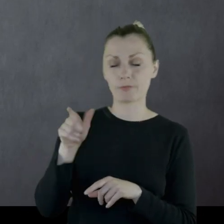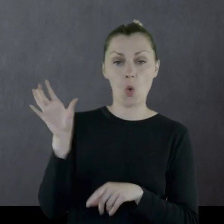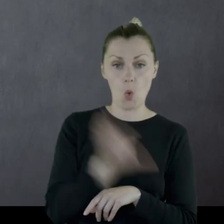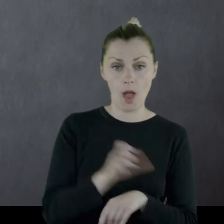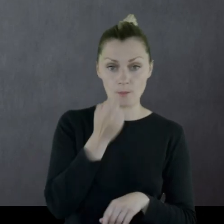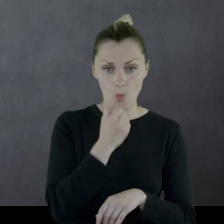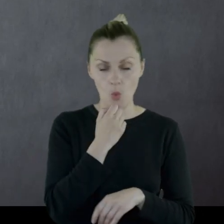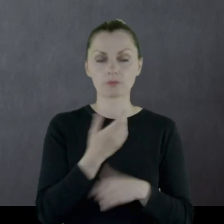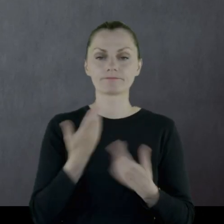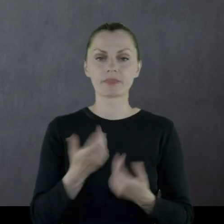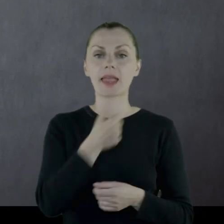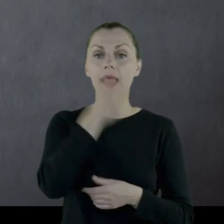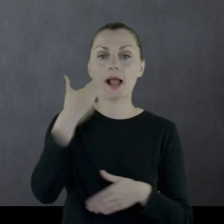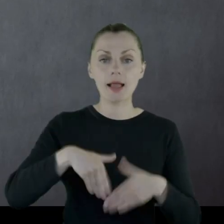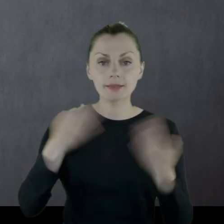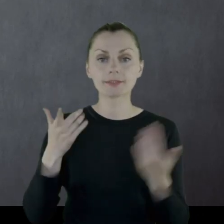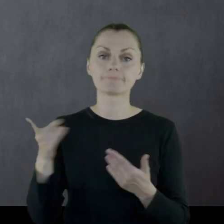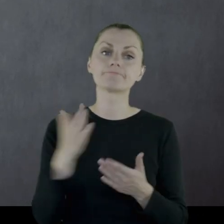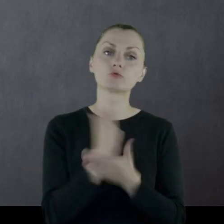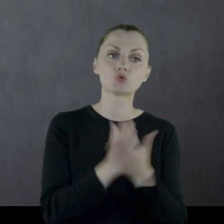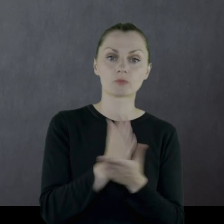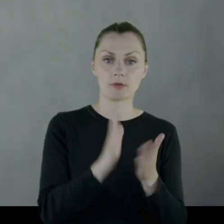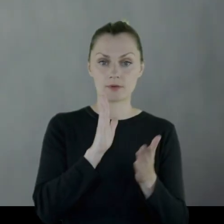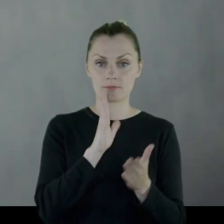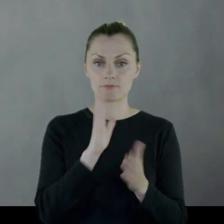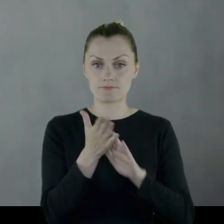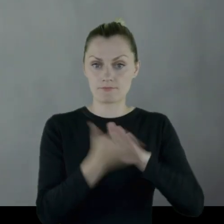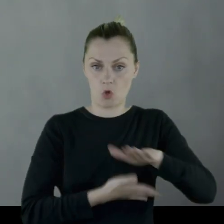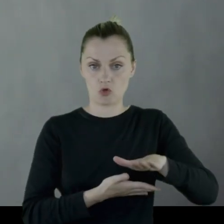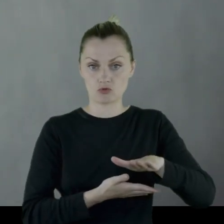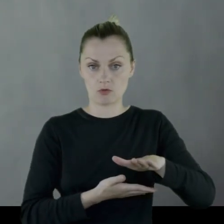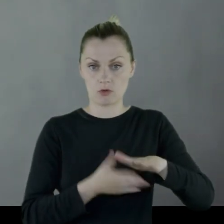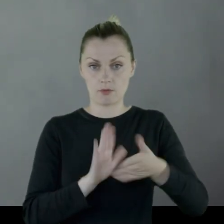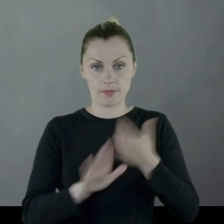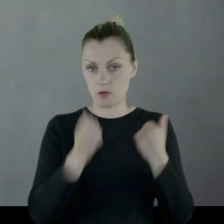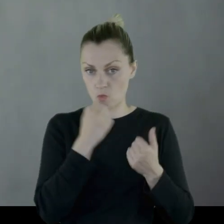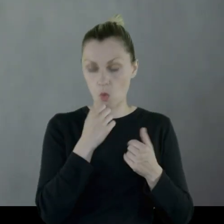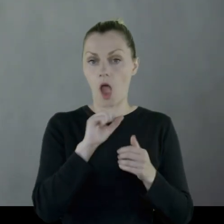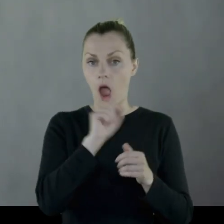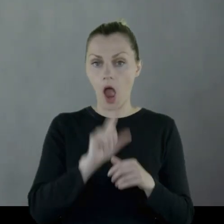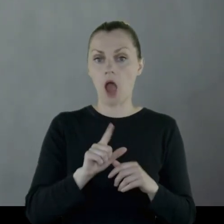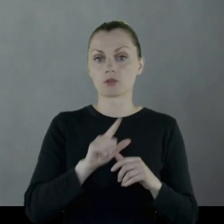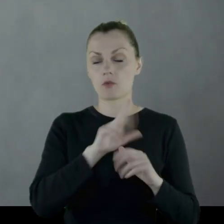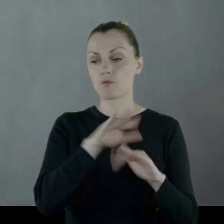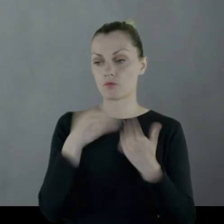więc kilka dni pełnił służbę boso, aż dostał kawał skóry,